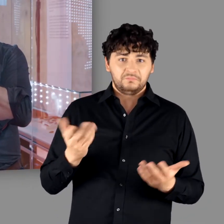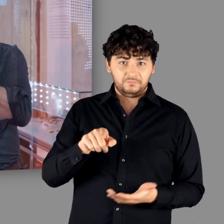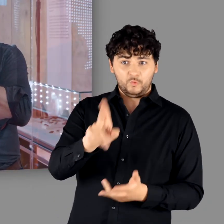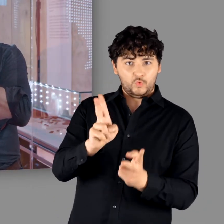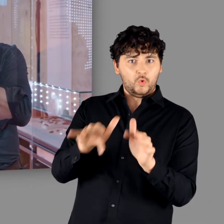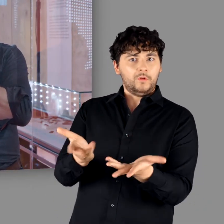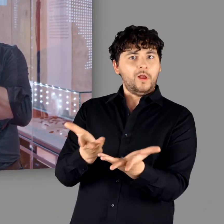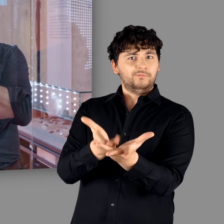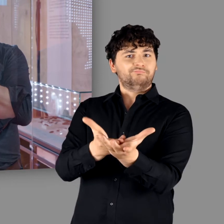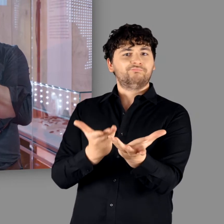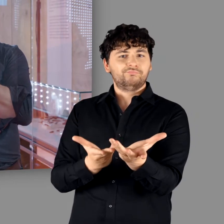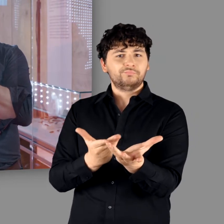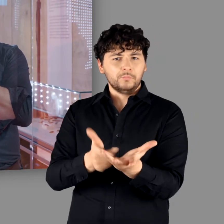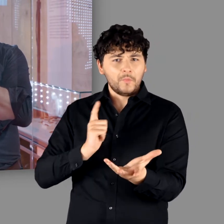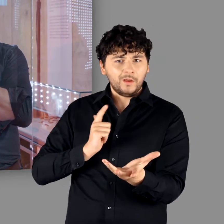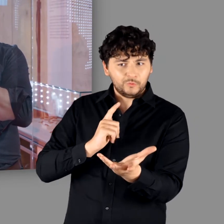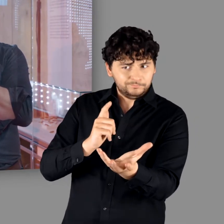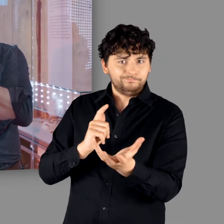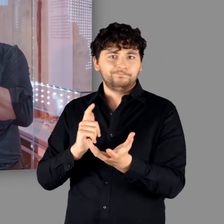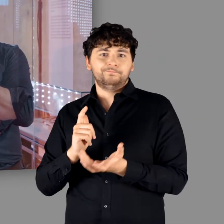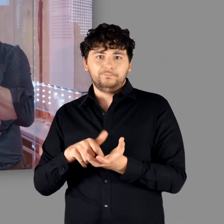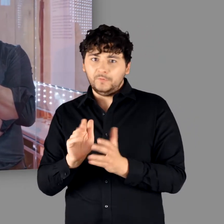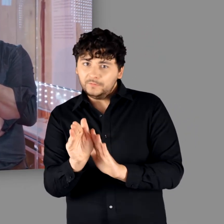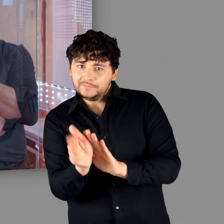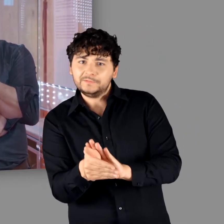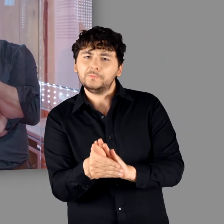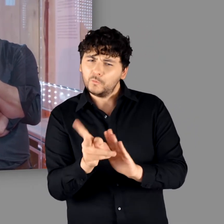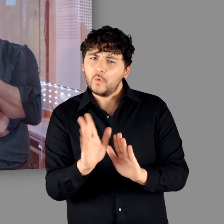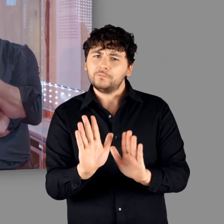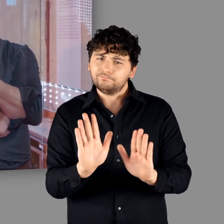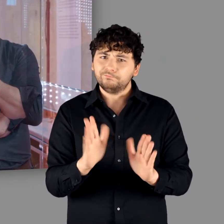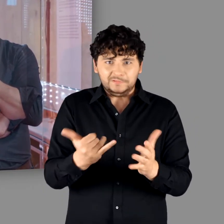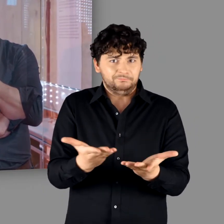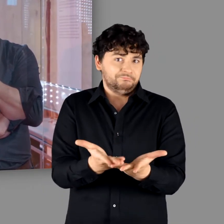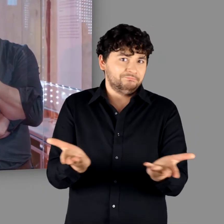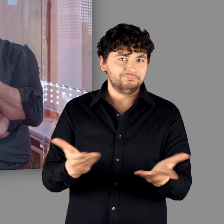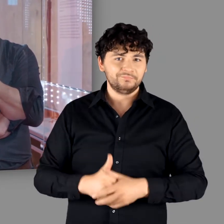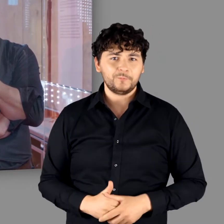Da hatten sie keinen Zugriff drauf. Das haben die Eigentümer vor ihnen verborgen. Aber offensichtlich